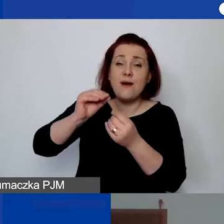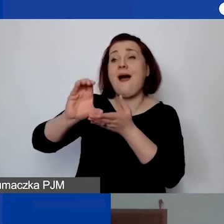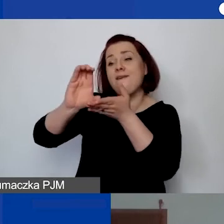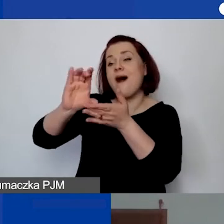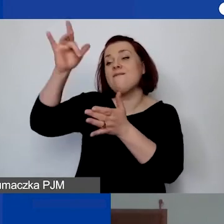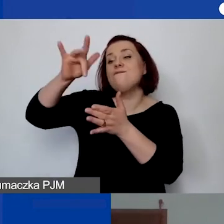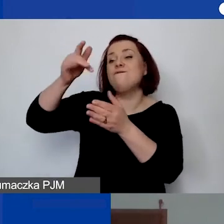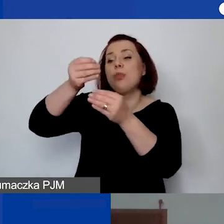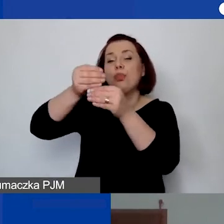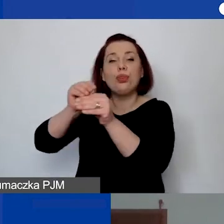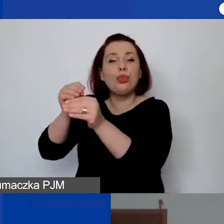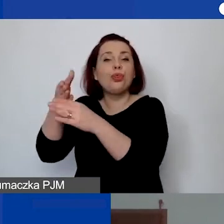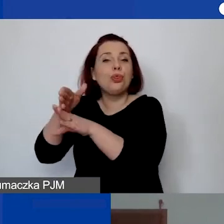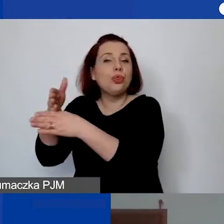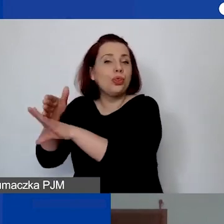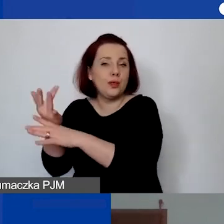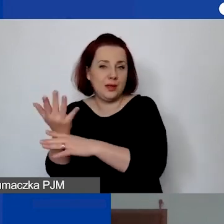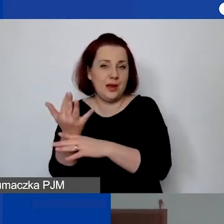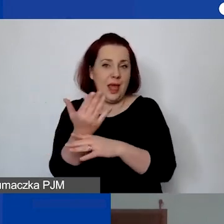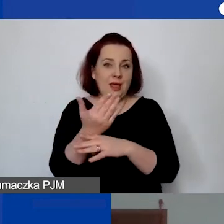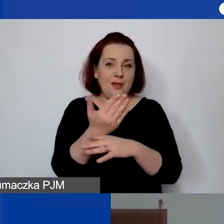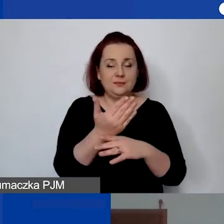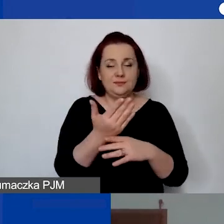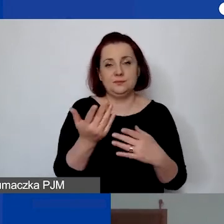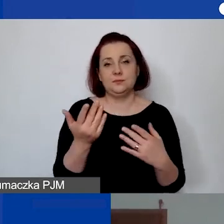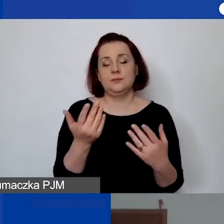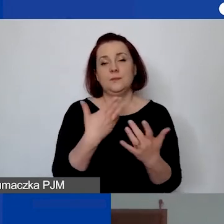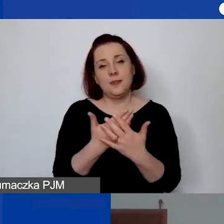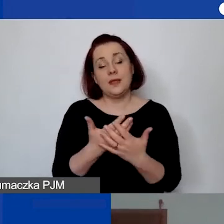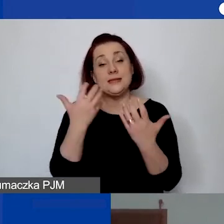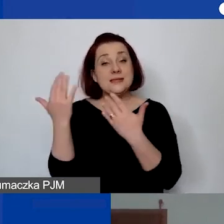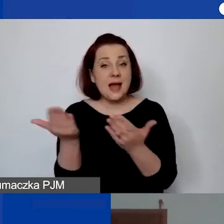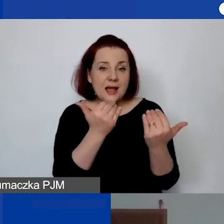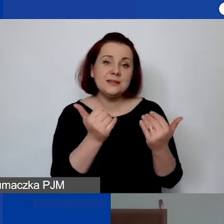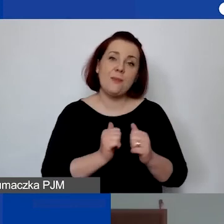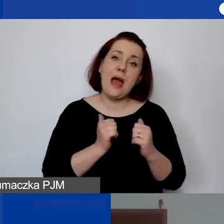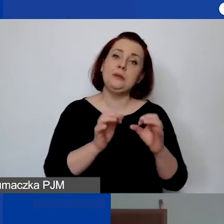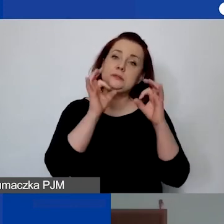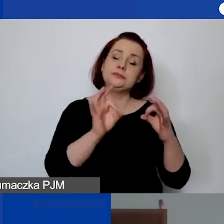Tutaj bym po prostu zachęcała do prawidłowego i szczegółowego opisu, kompatybilnego opisu